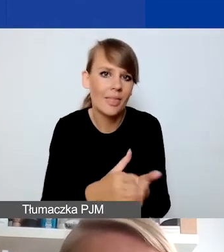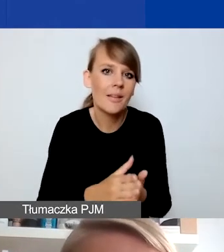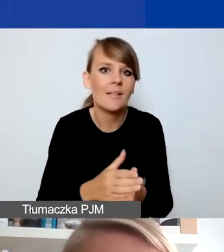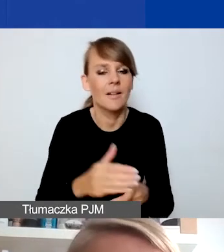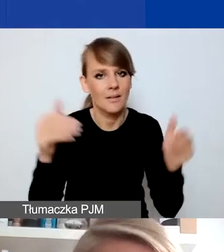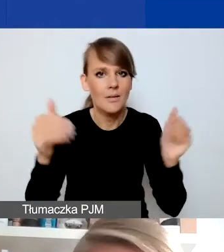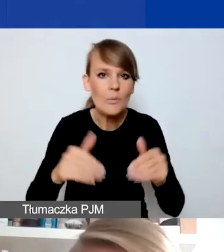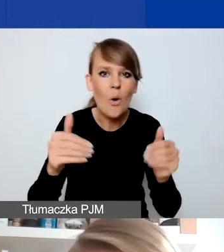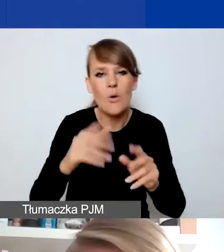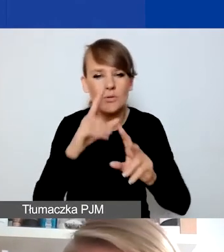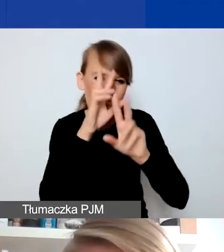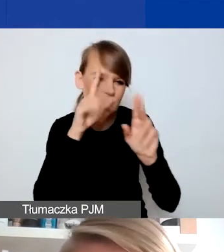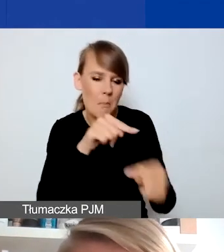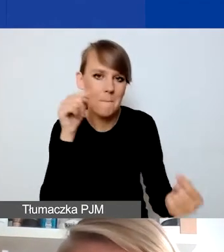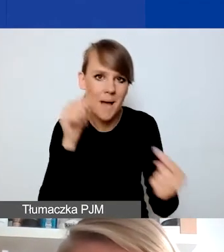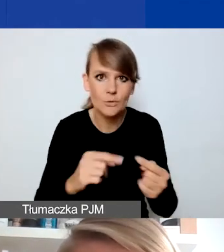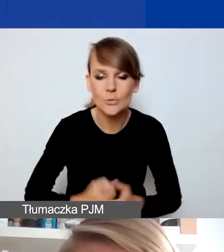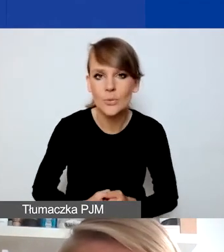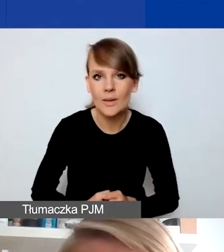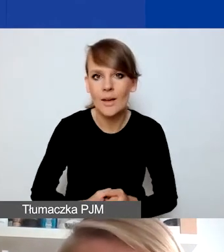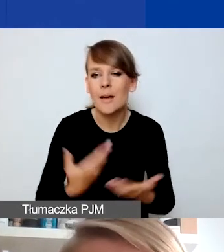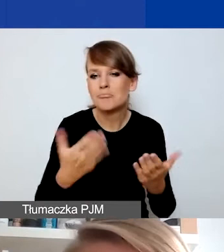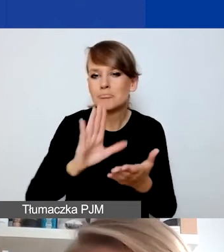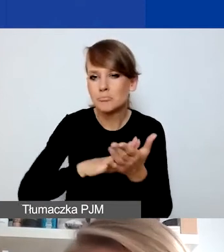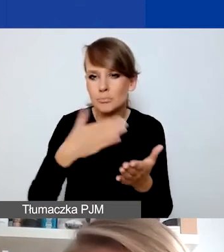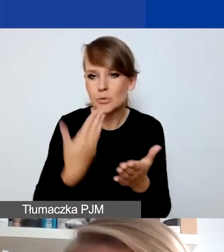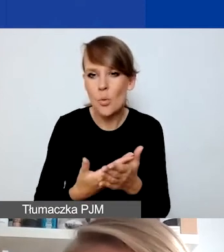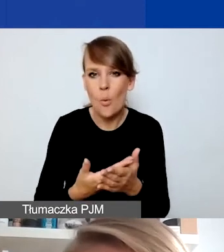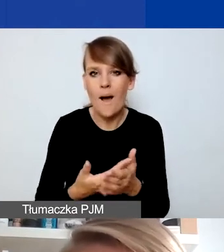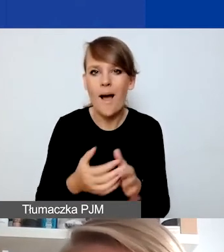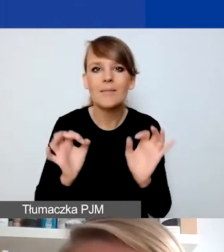Ja staram się odwołać do przykładów w miarę bieżących i dobrze rozpoznanych.